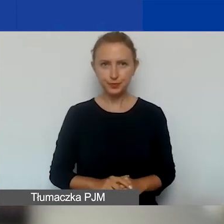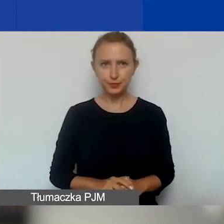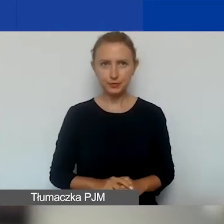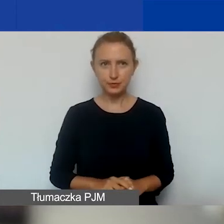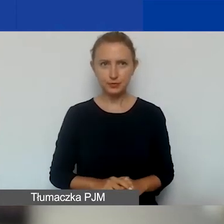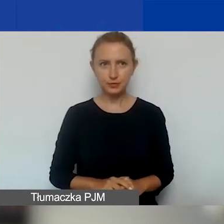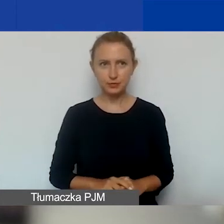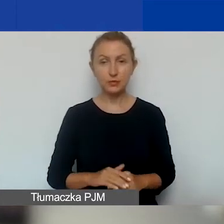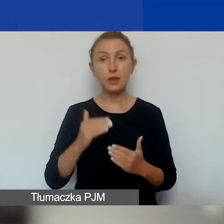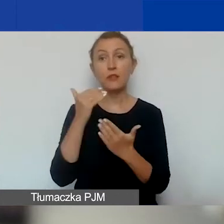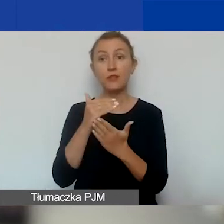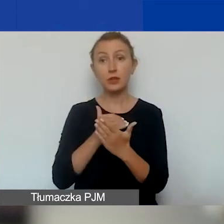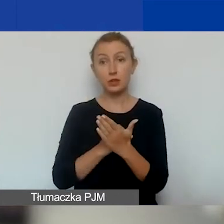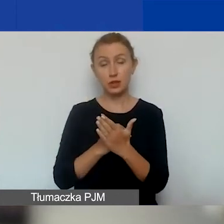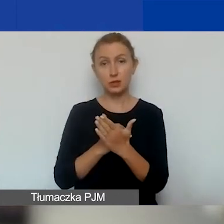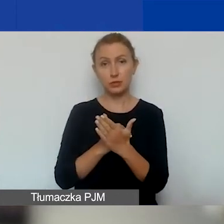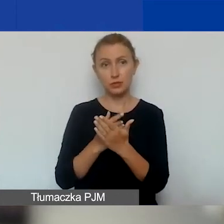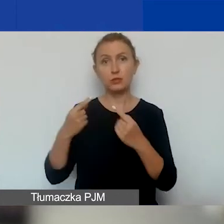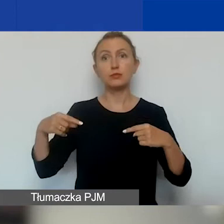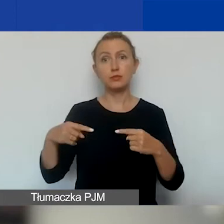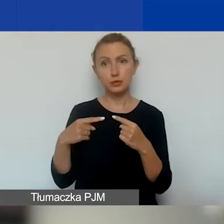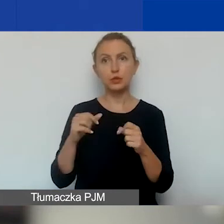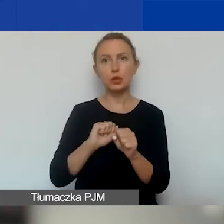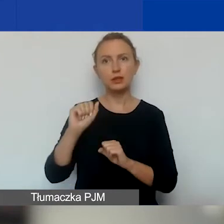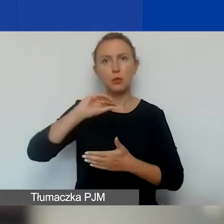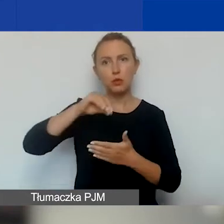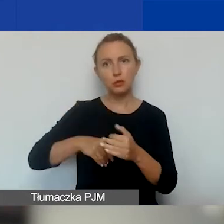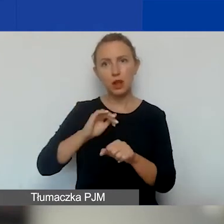Warunkiem kwalifikowalności kosztów jest oczywiście podpisanie umowy grantowej.